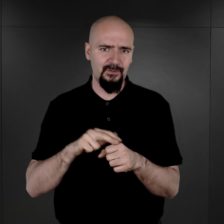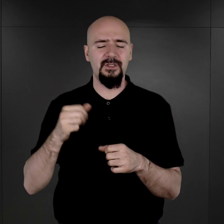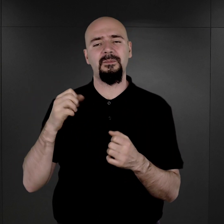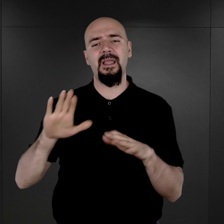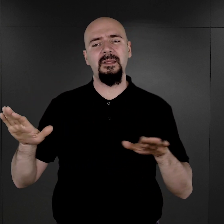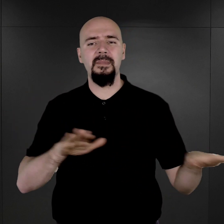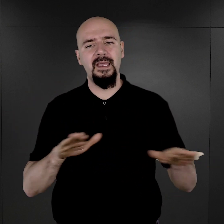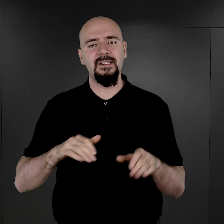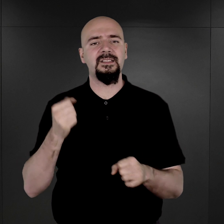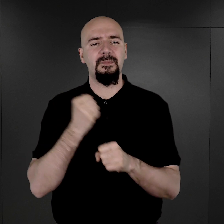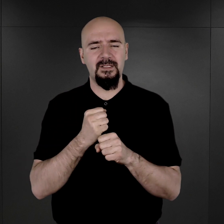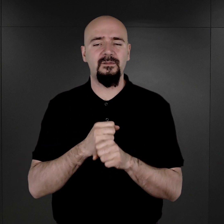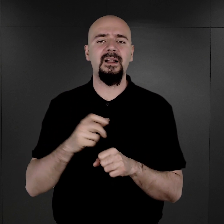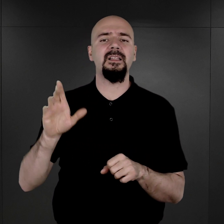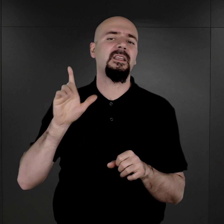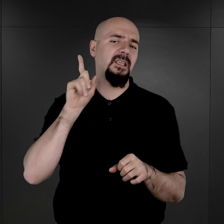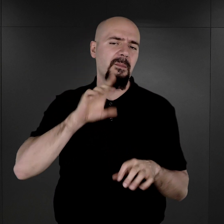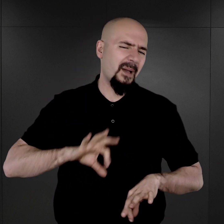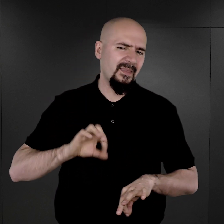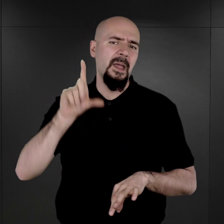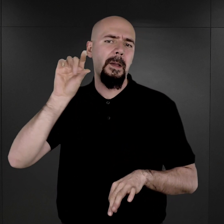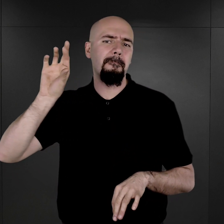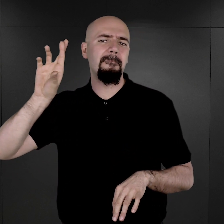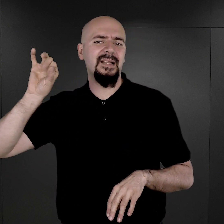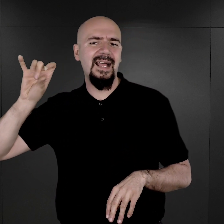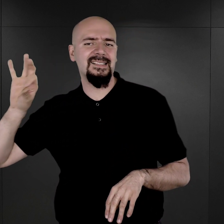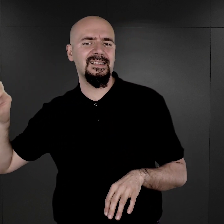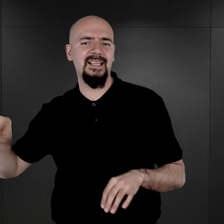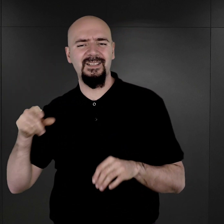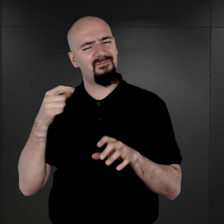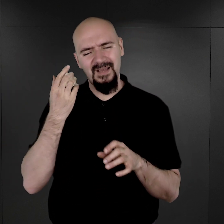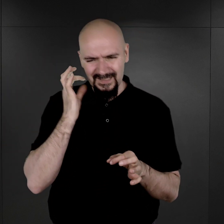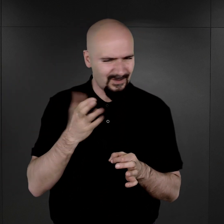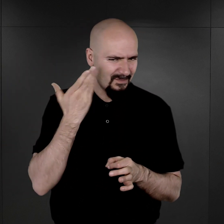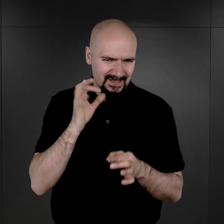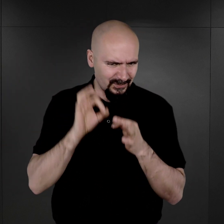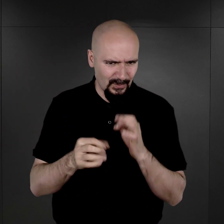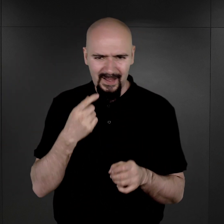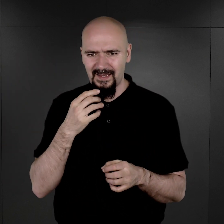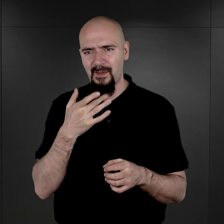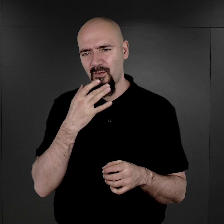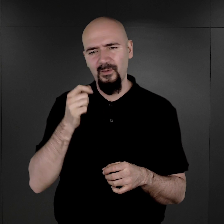Nawet właśnie pan Brasse dość na ten temat szczegółowo w swoich powojennych relacjach mówi,